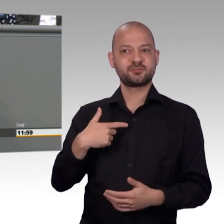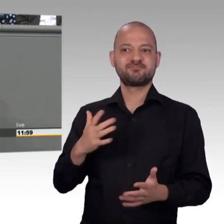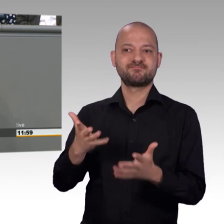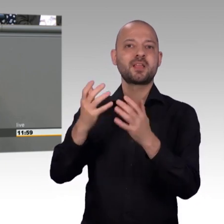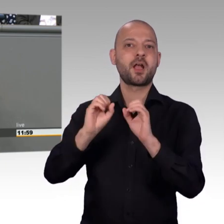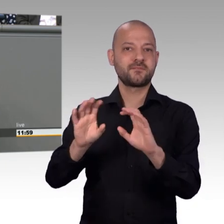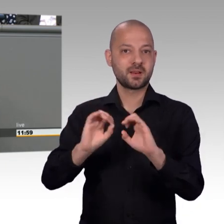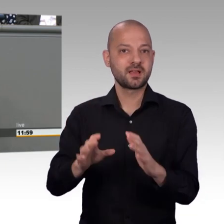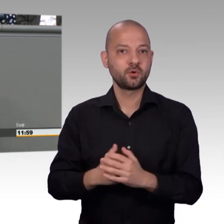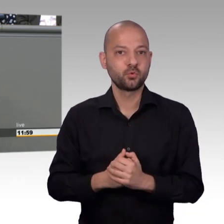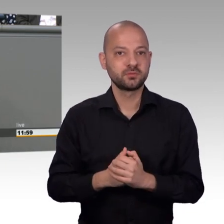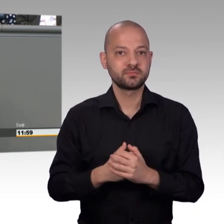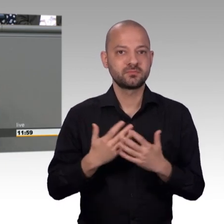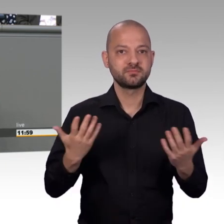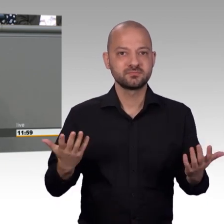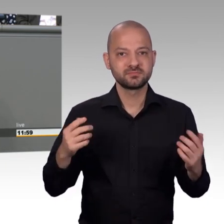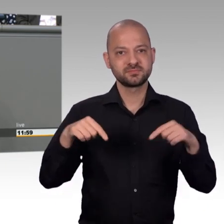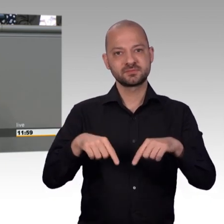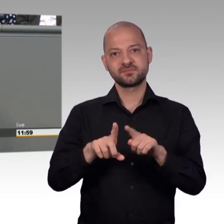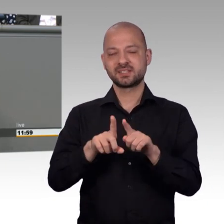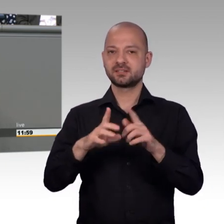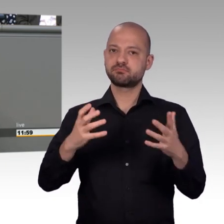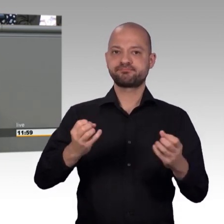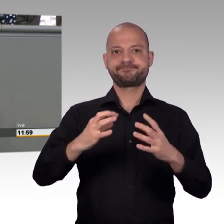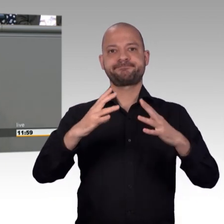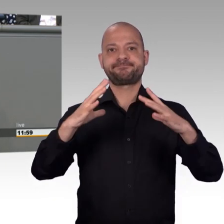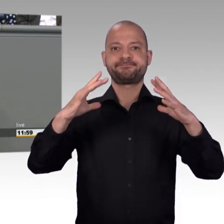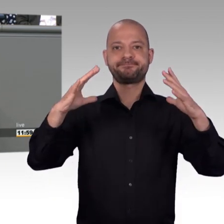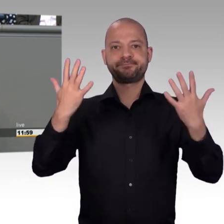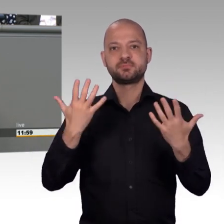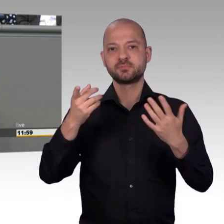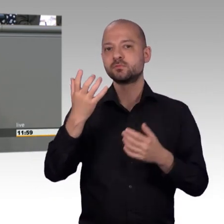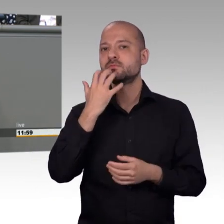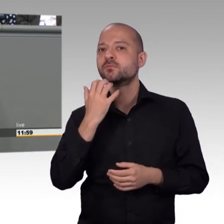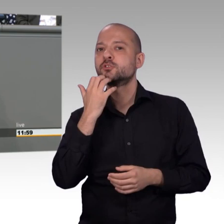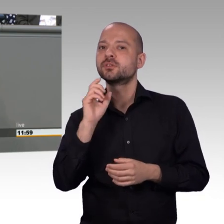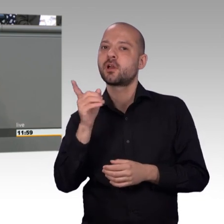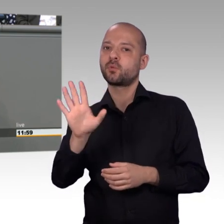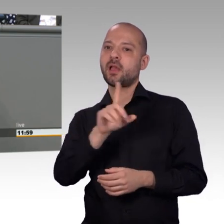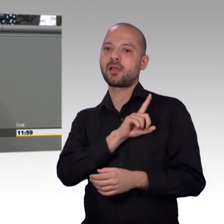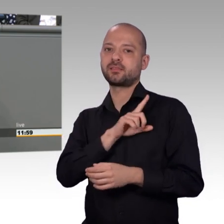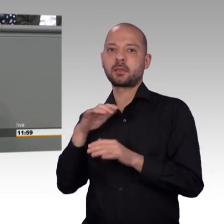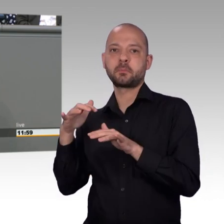weitererzählen, damit kein falscher Eindruck entsteht. Herr Todtenhausen hat das schon richtig festgehalten, das entspricht den